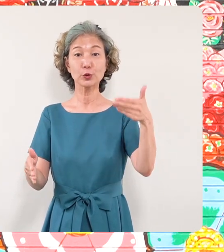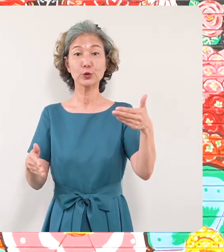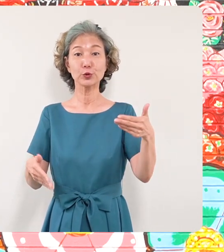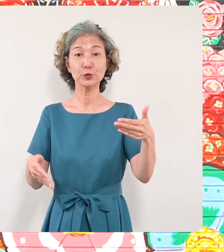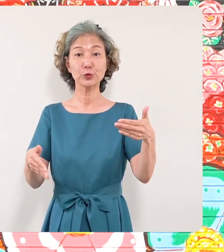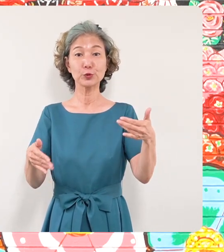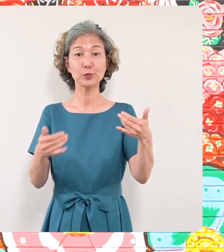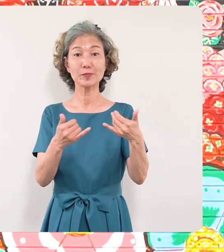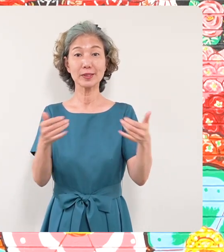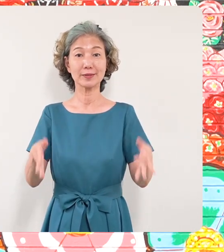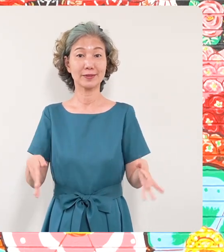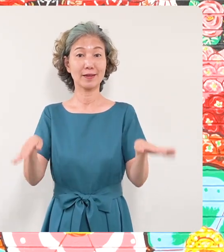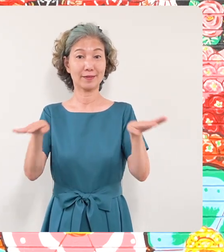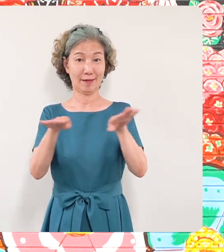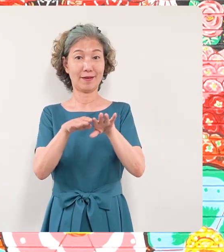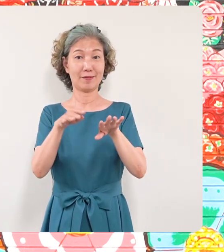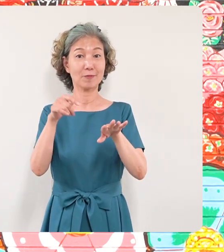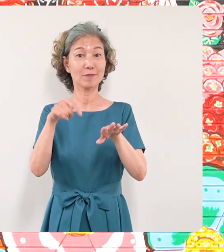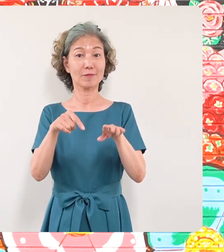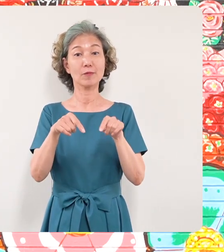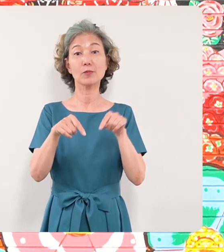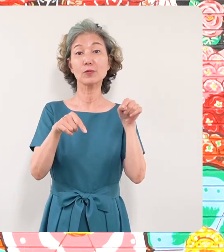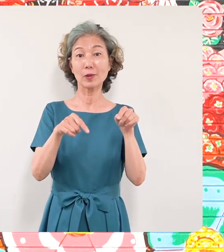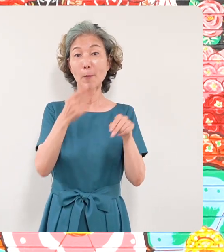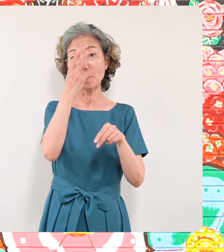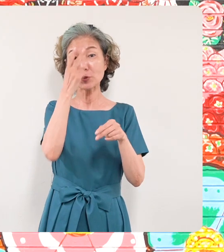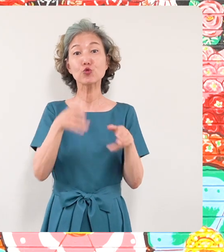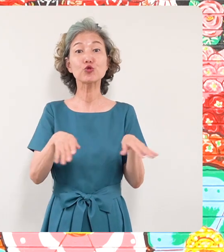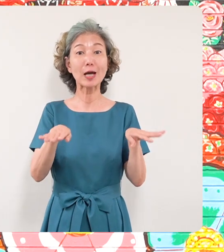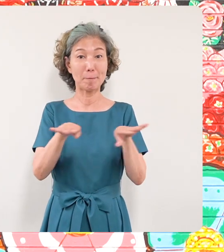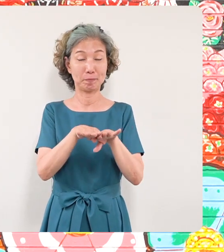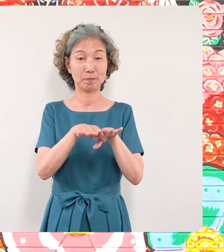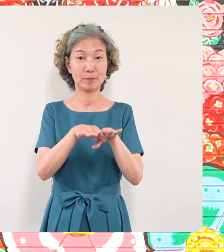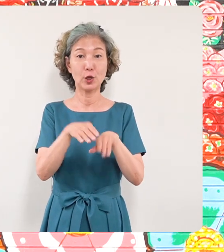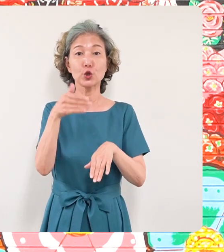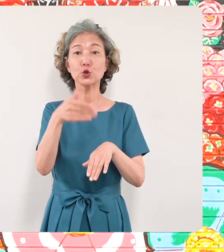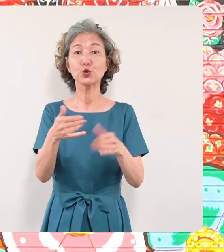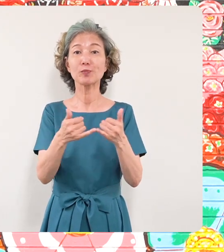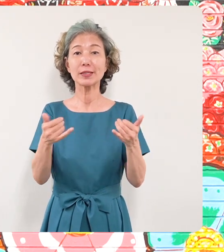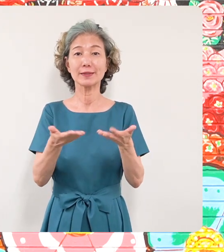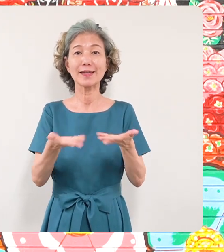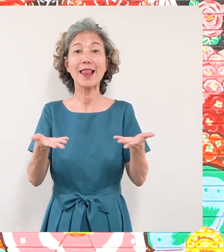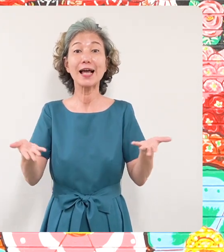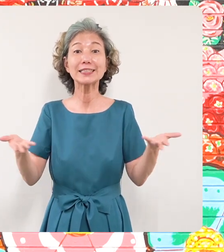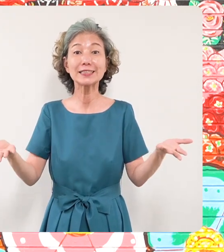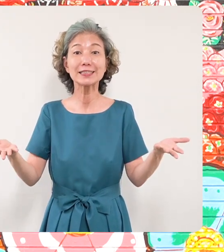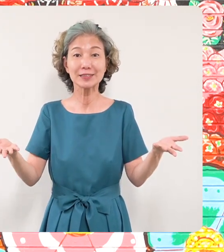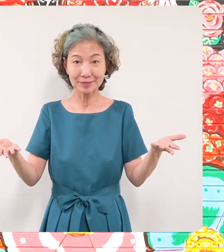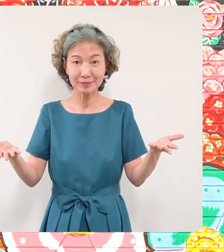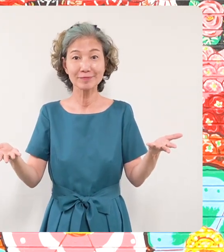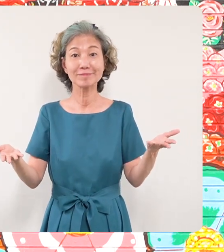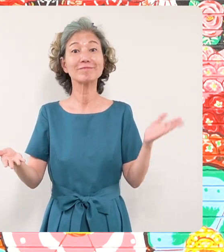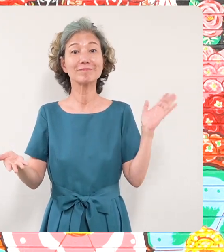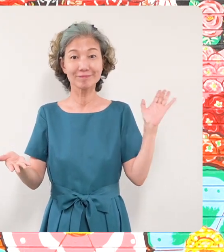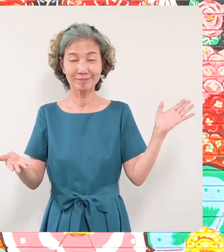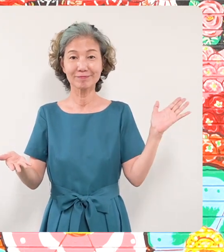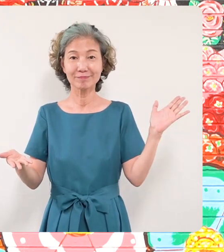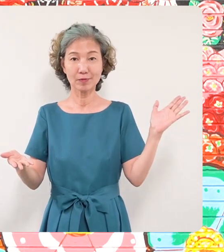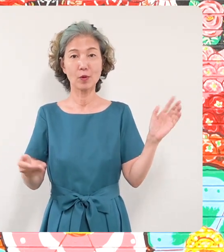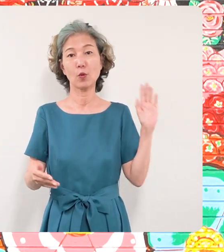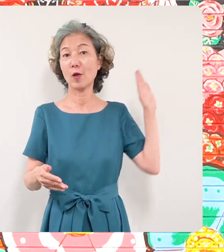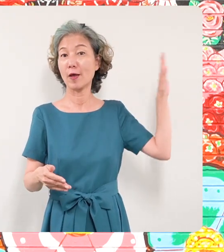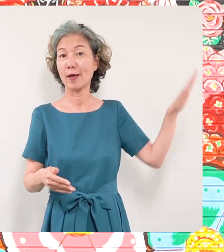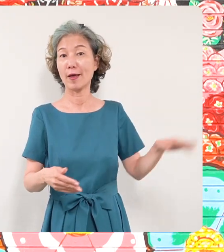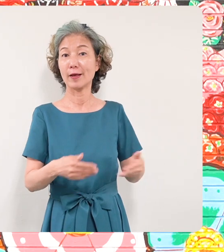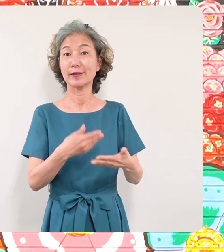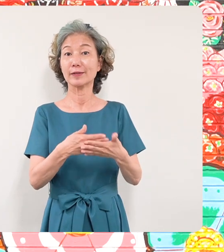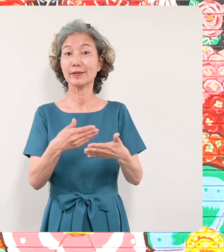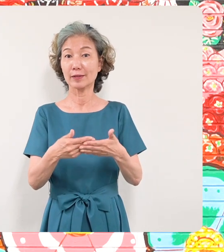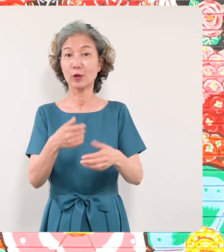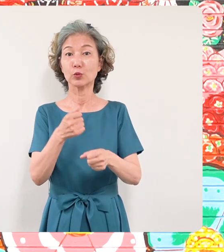あります目黒区美術館区民ギャラリー でこの壁画の制作過程またミヤ